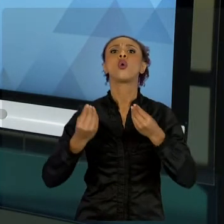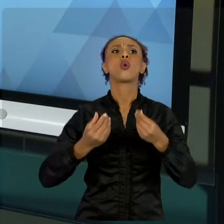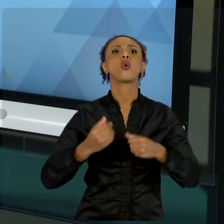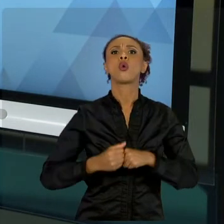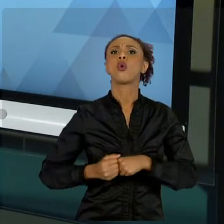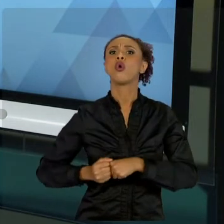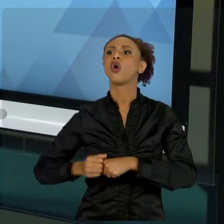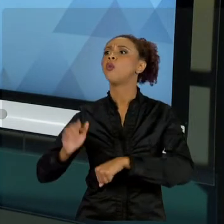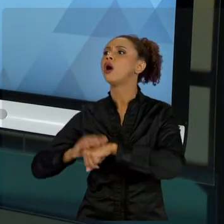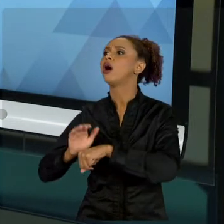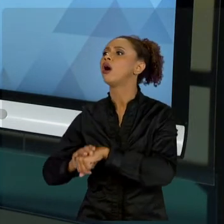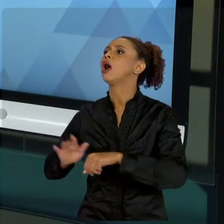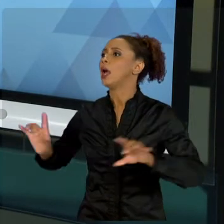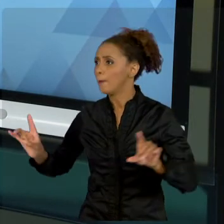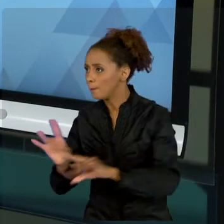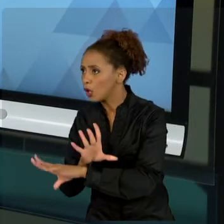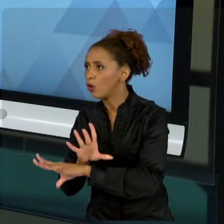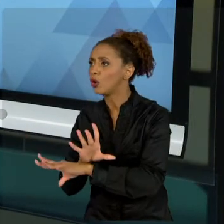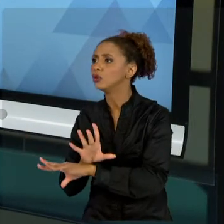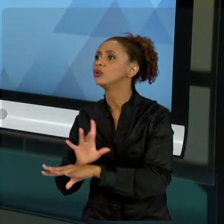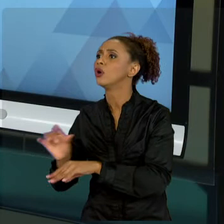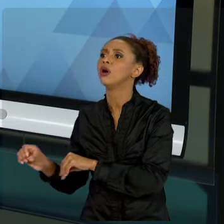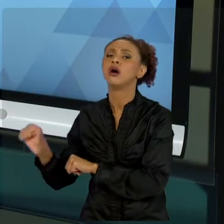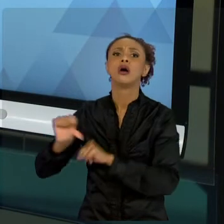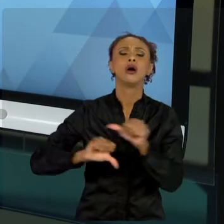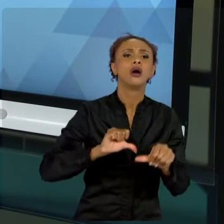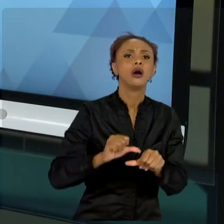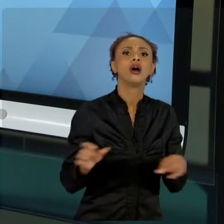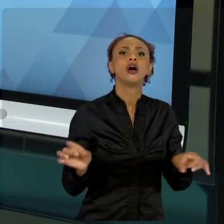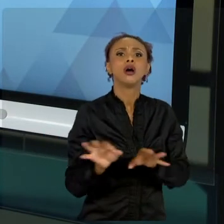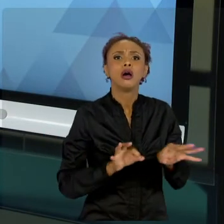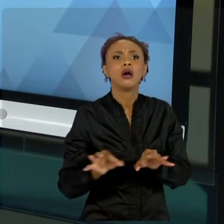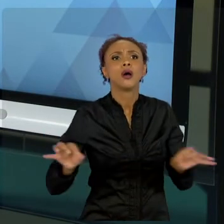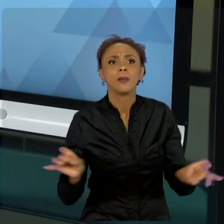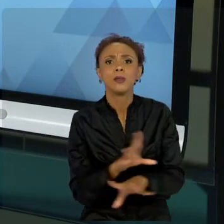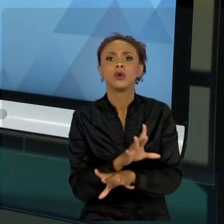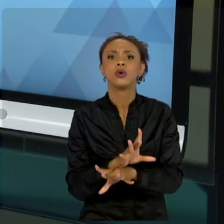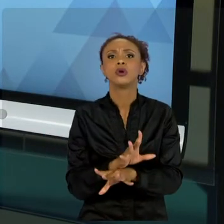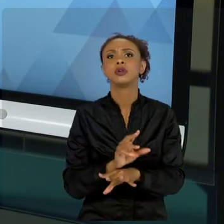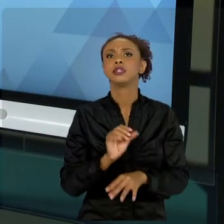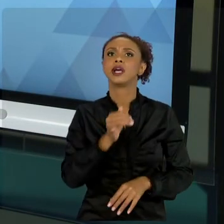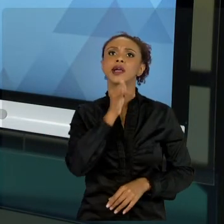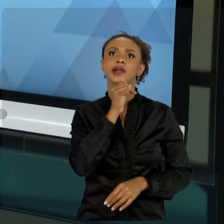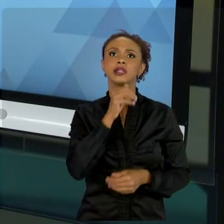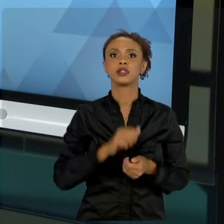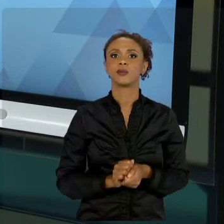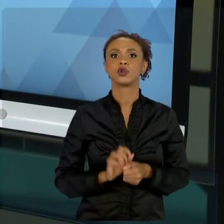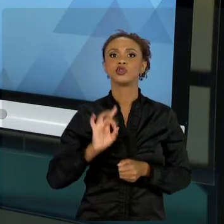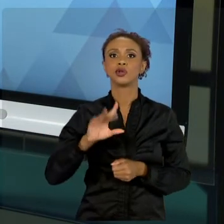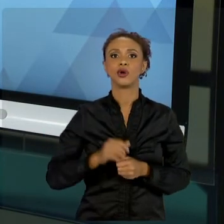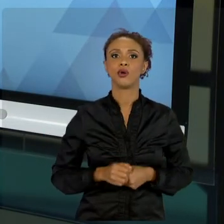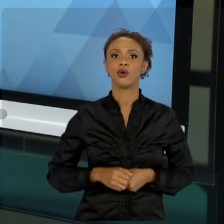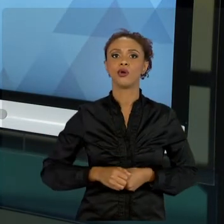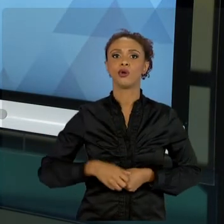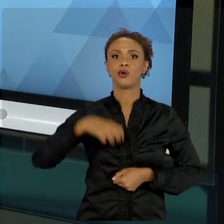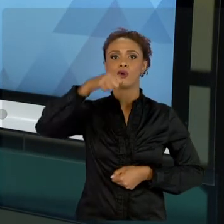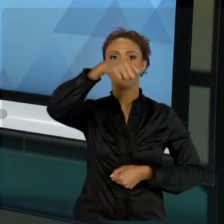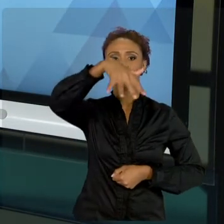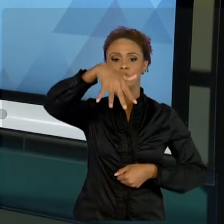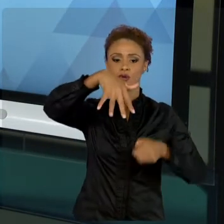TRABALHAR DIAGRAMAS GIGANTES, POR EXEMPLO. ENTÃO, QUANDO A GENTE TRABALHA DIAGRAMAS E VAMOS